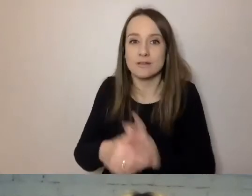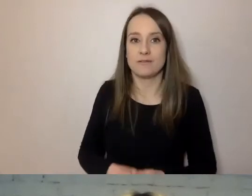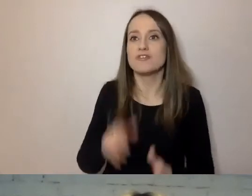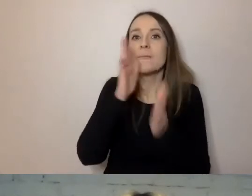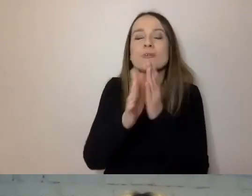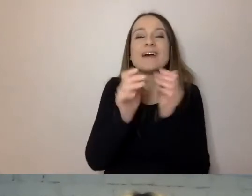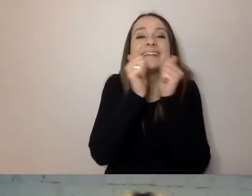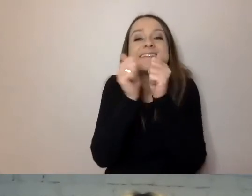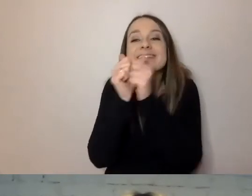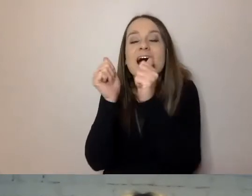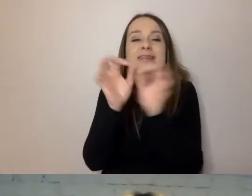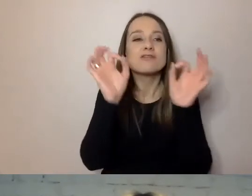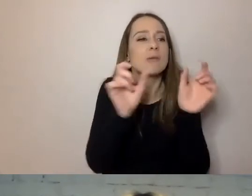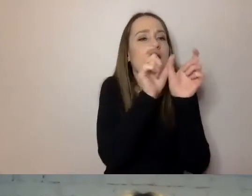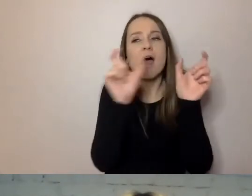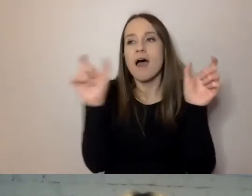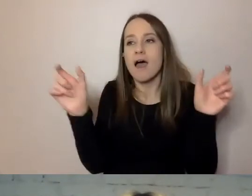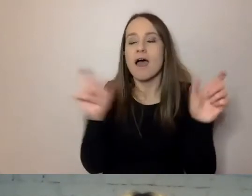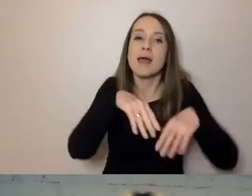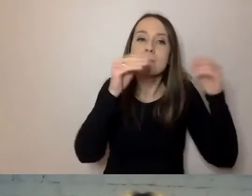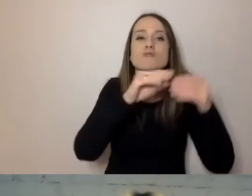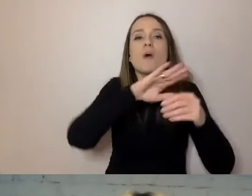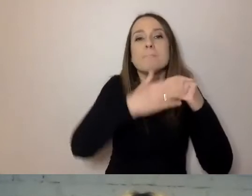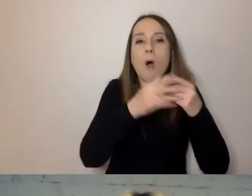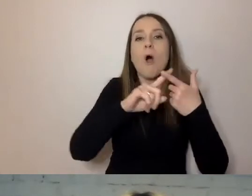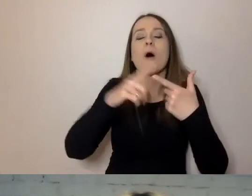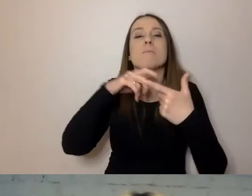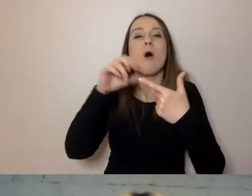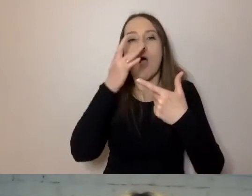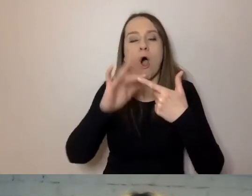Na początku podmiot, potem orzeczenie, na końcu dopełnienie.